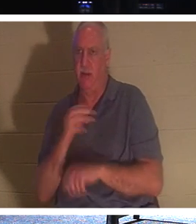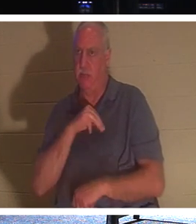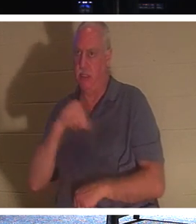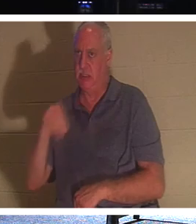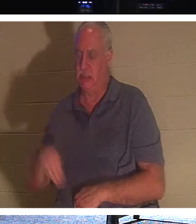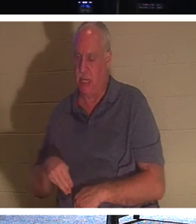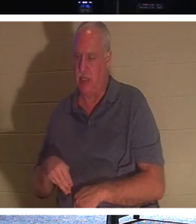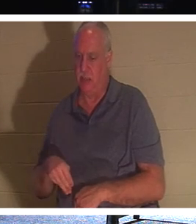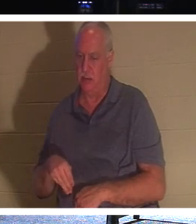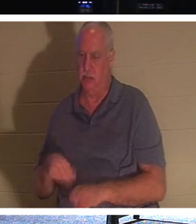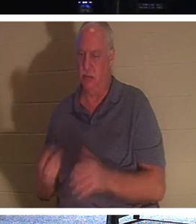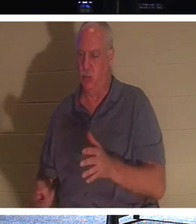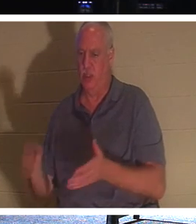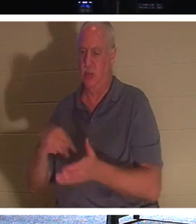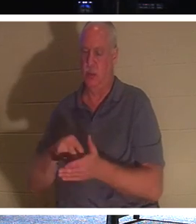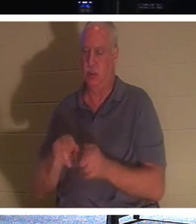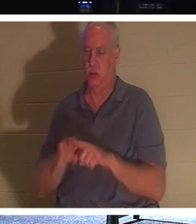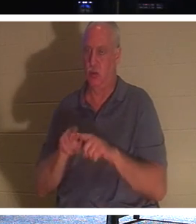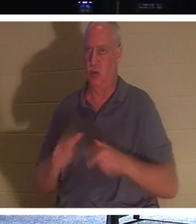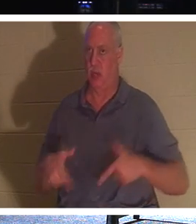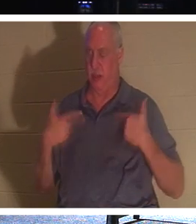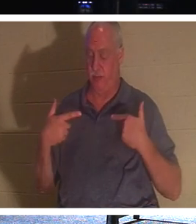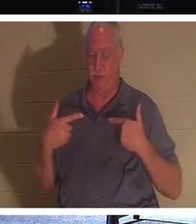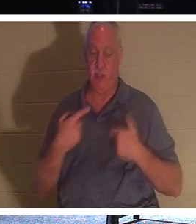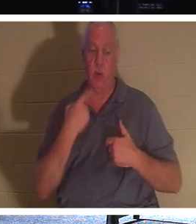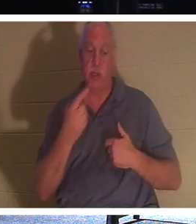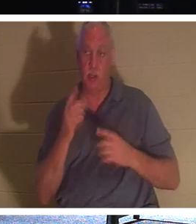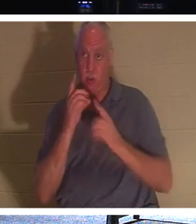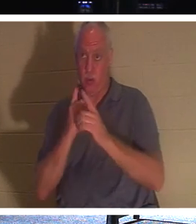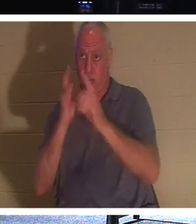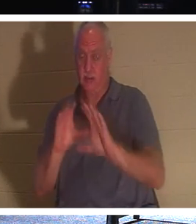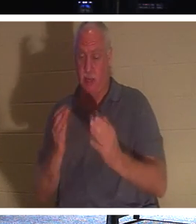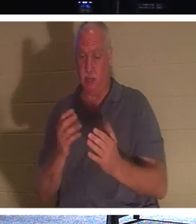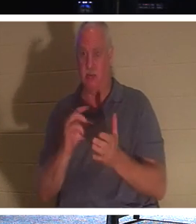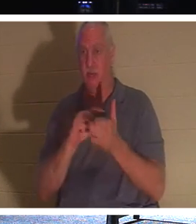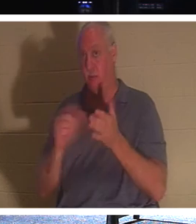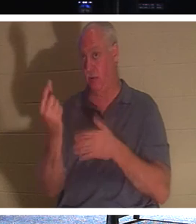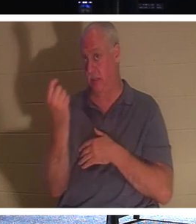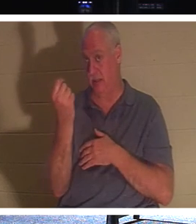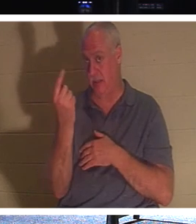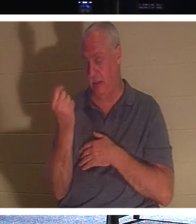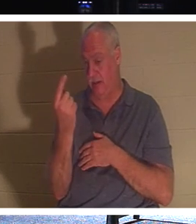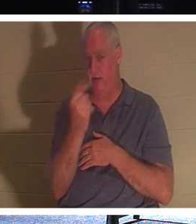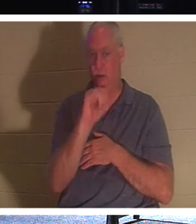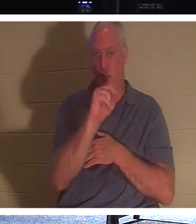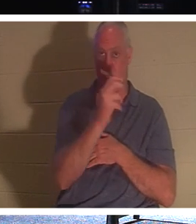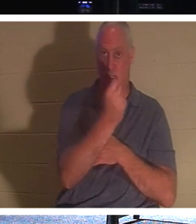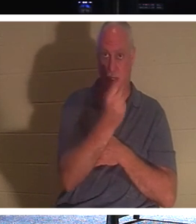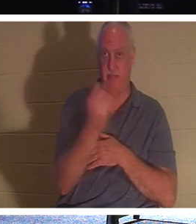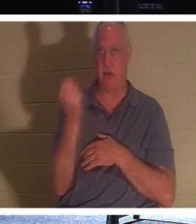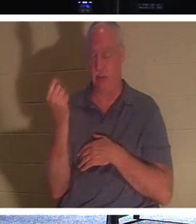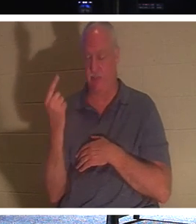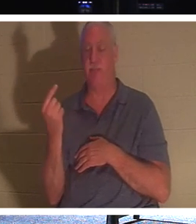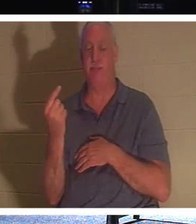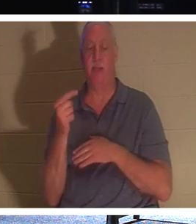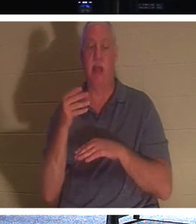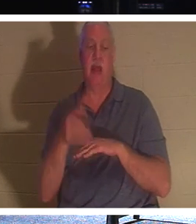et la vie. Ainsi, lorsqu'il a dit à ses disciples, verset 11 de Jean 11 : « Après avoir dit cela, il